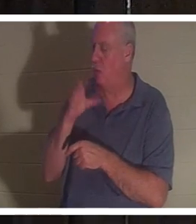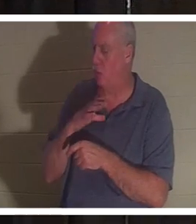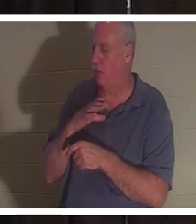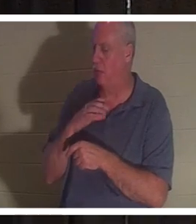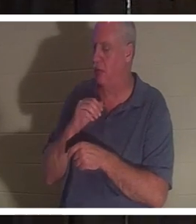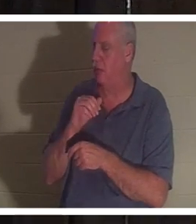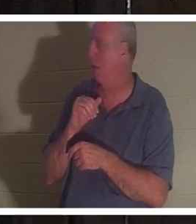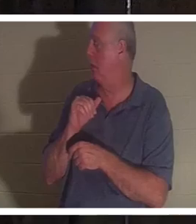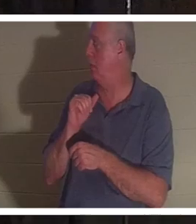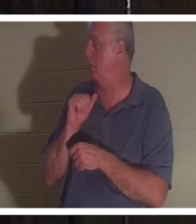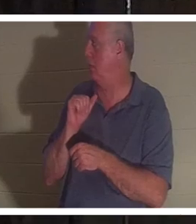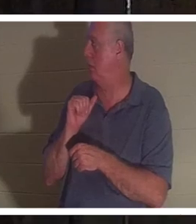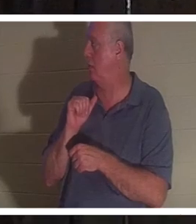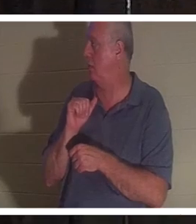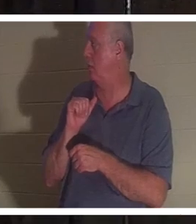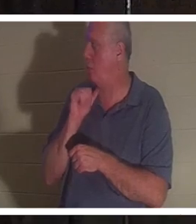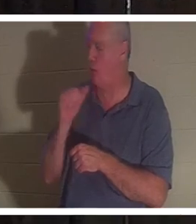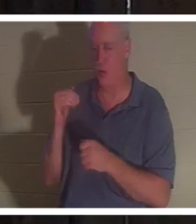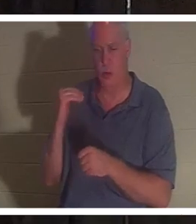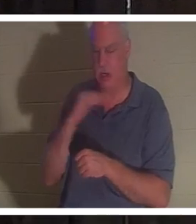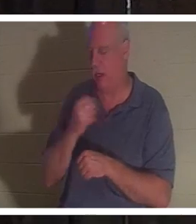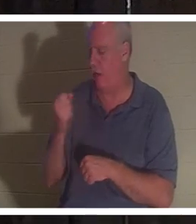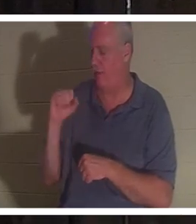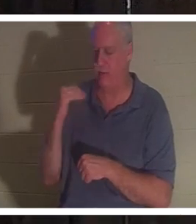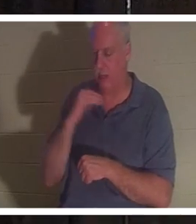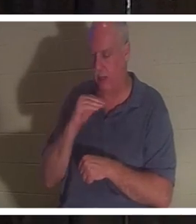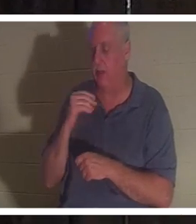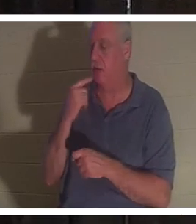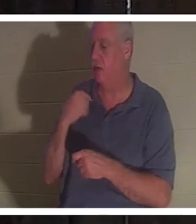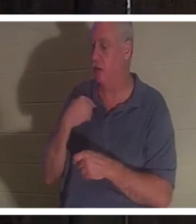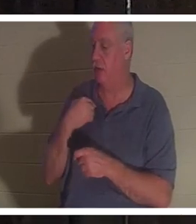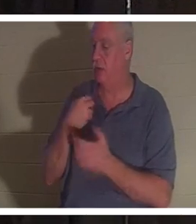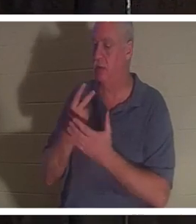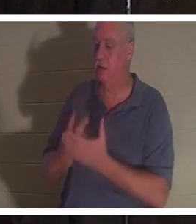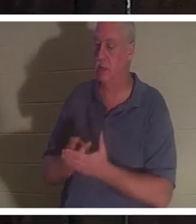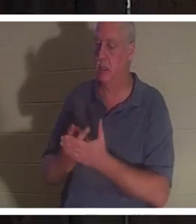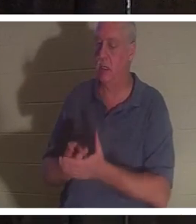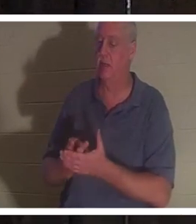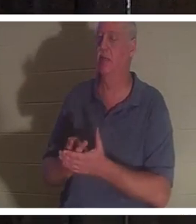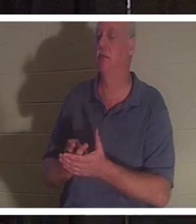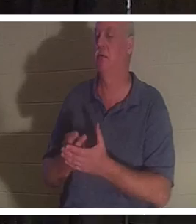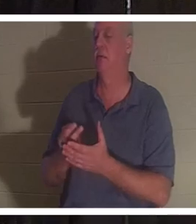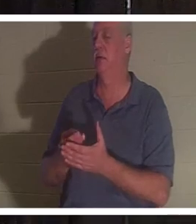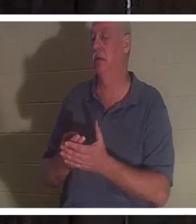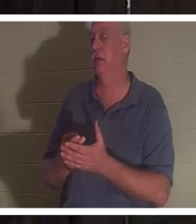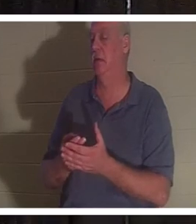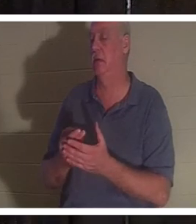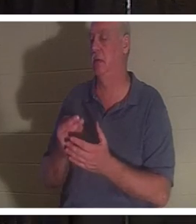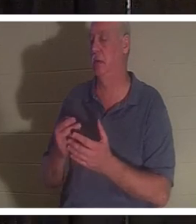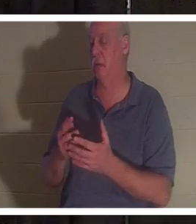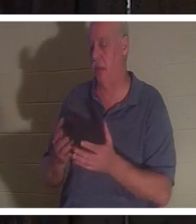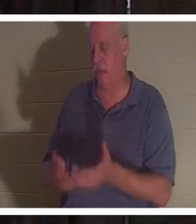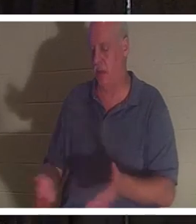그녀는 피웅덩이가 있는 욕실에 누워 있었고 그녀의 영혼이